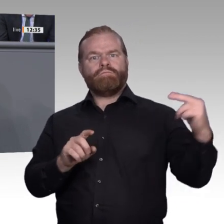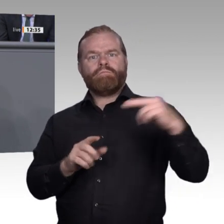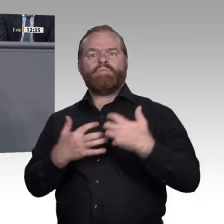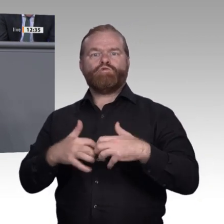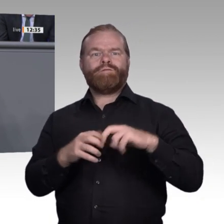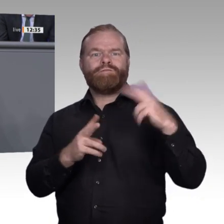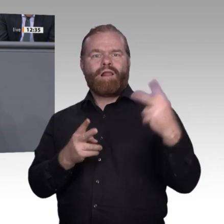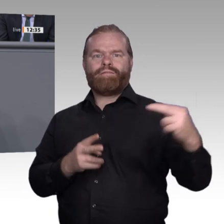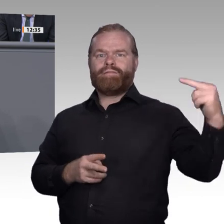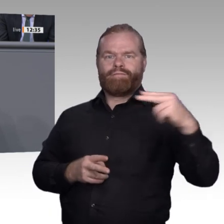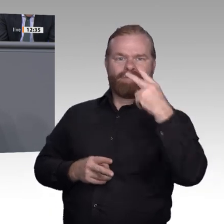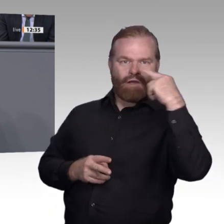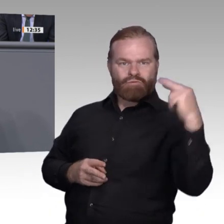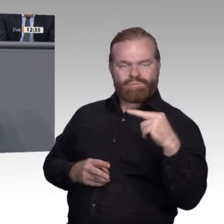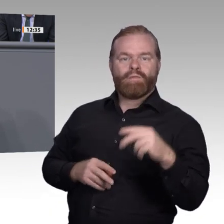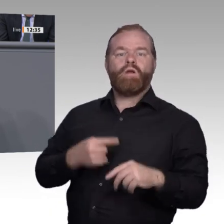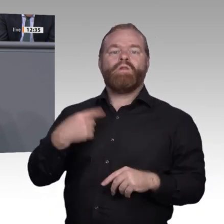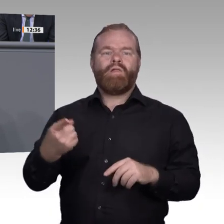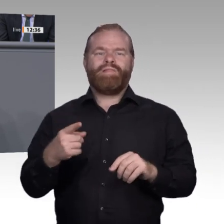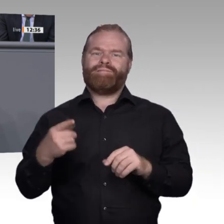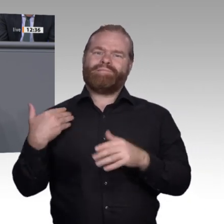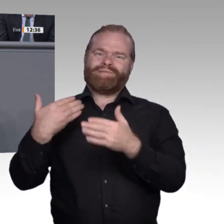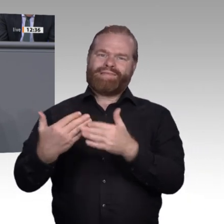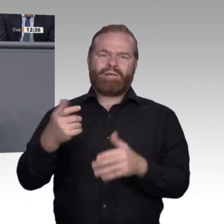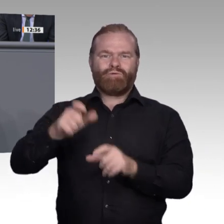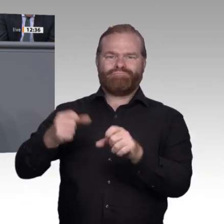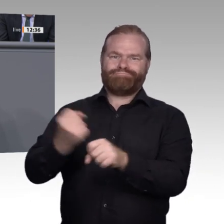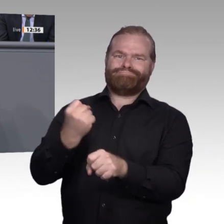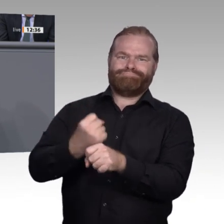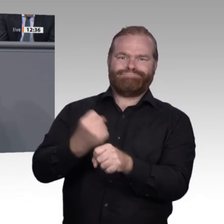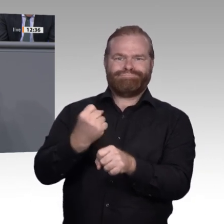auf einmal über erweiterte Intelligenz, Augmented Intelligence, über Information